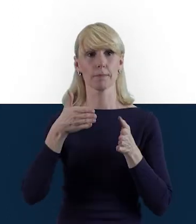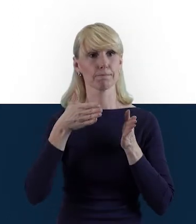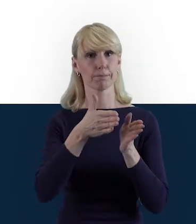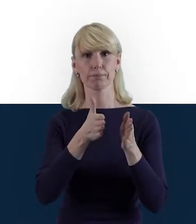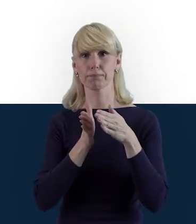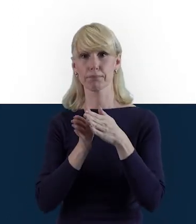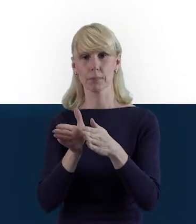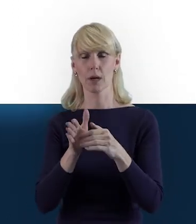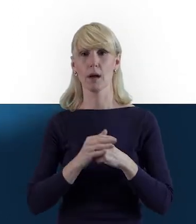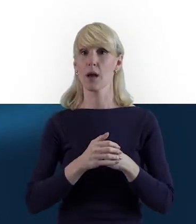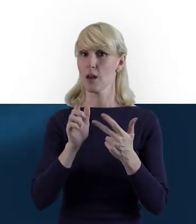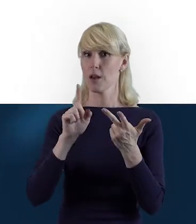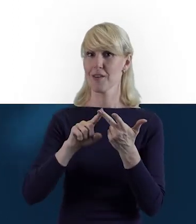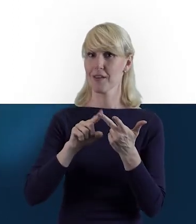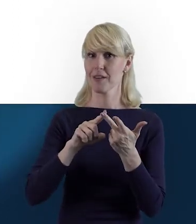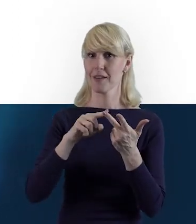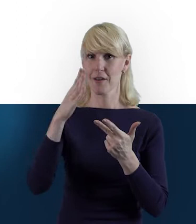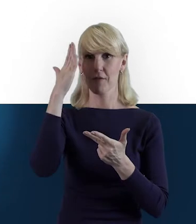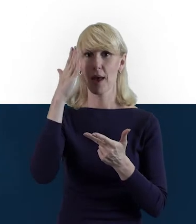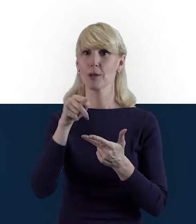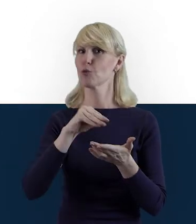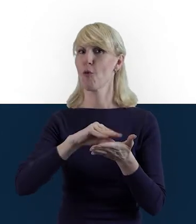Wiemy też, kogo w ogóle nie obowiązuje ta zakładka.